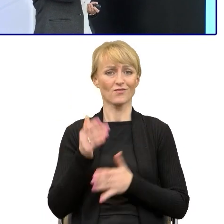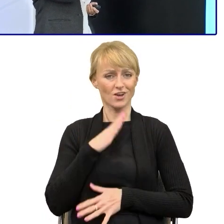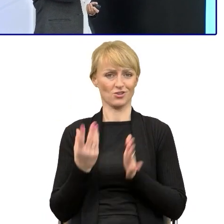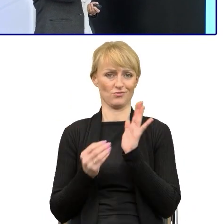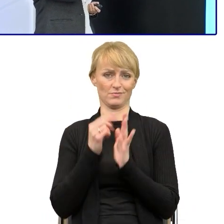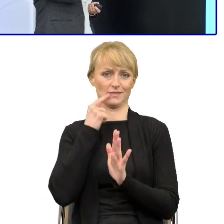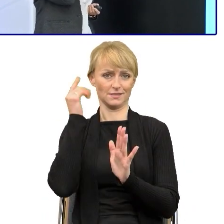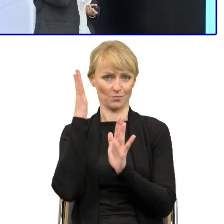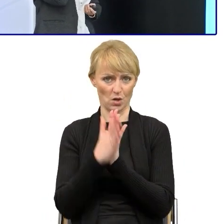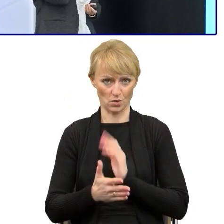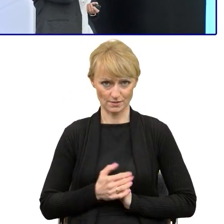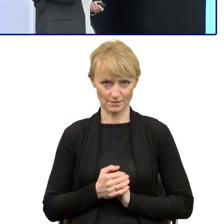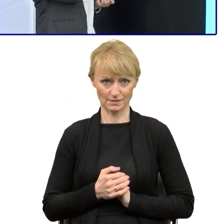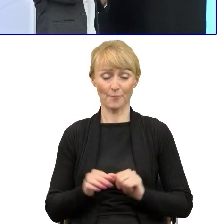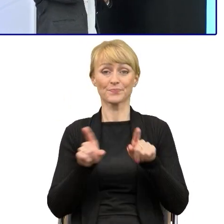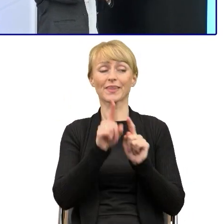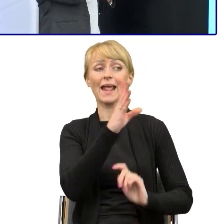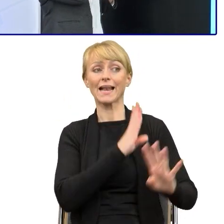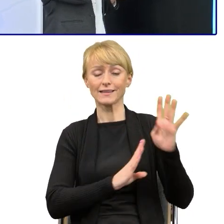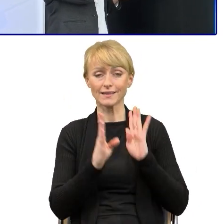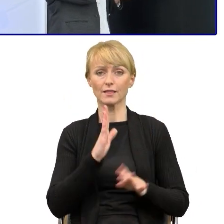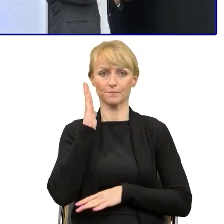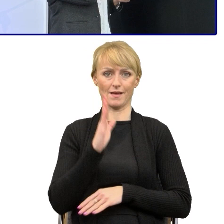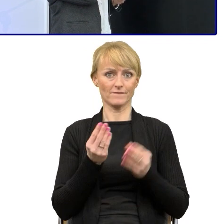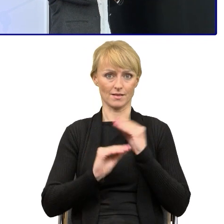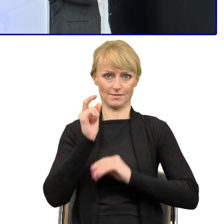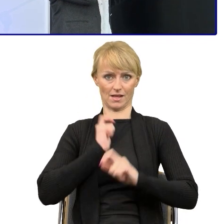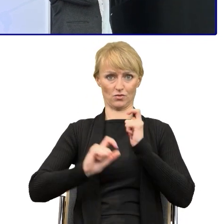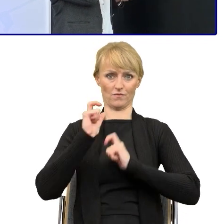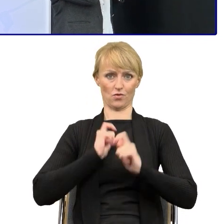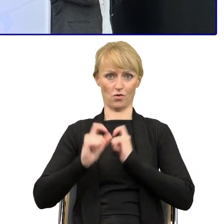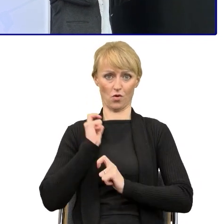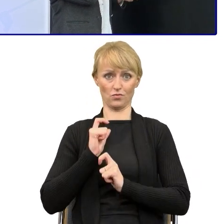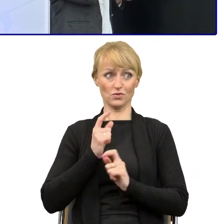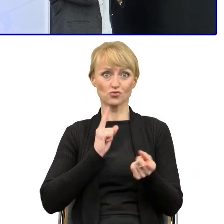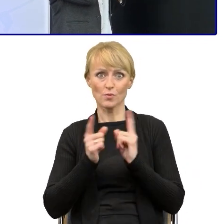No i ten zadowolony beneficjent, klient, który jeśli coś szybko poprawi i szybciej,